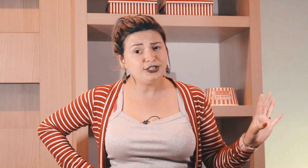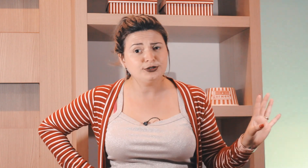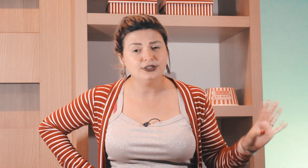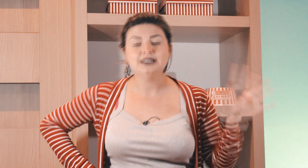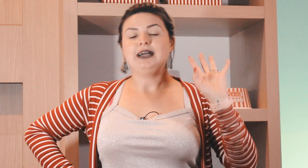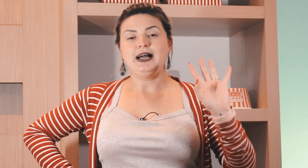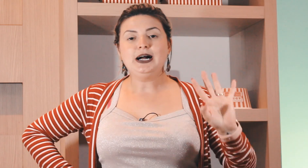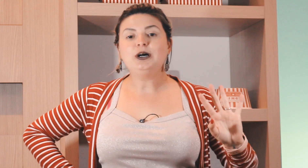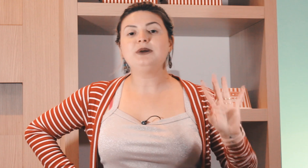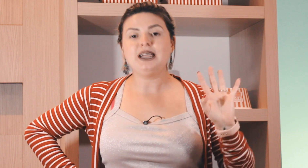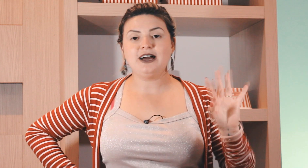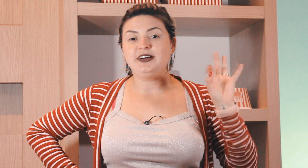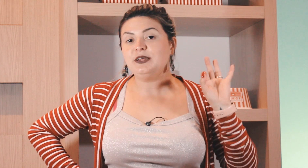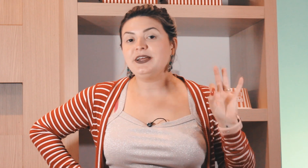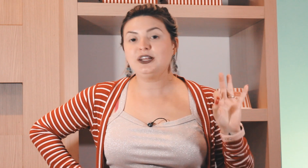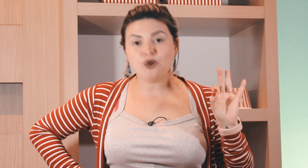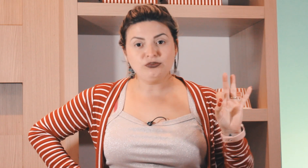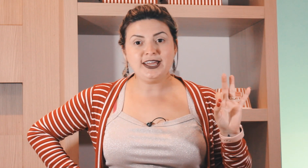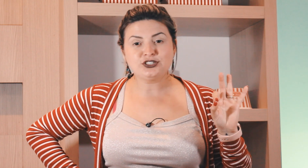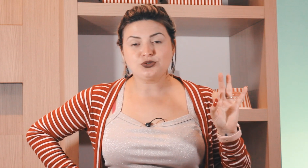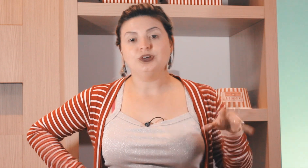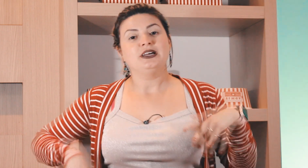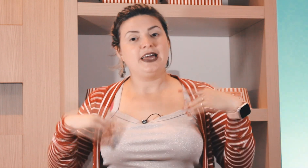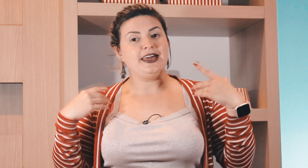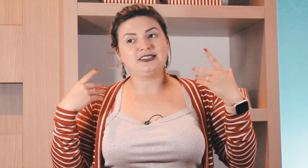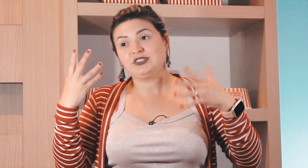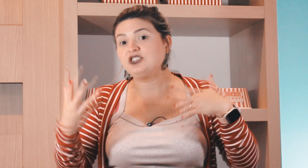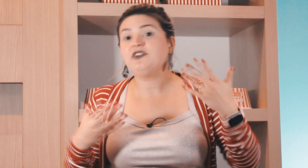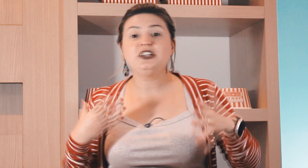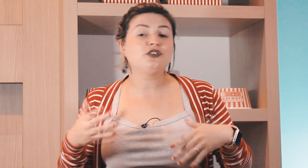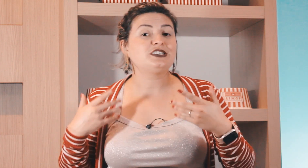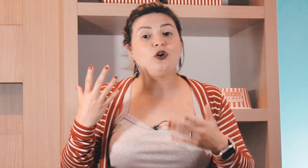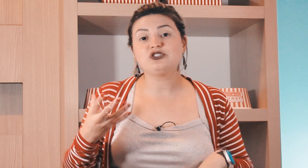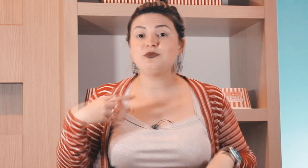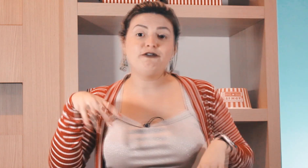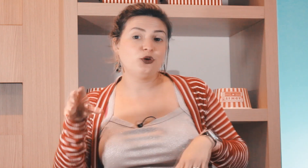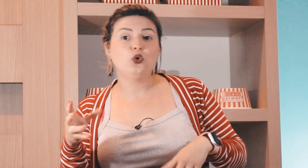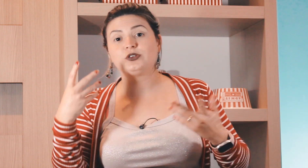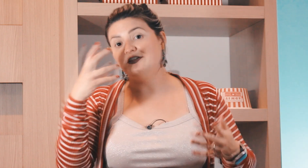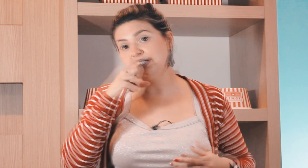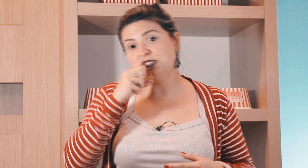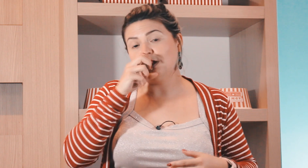confundindo. Calma lá vai depender do contexto, se você tiver falando que você gosta de uma fruta e